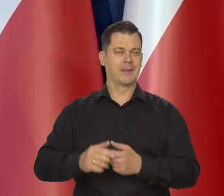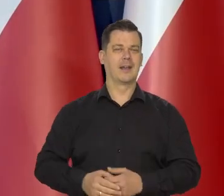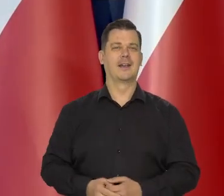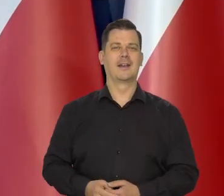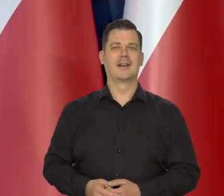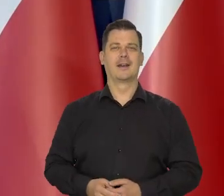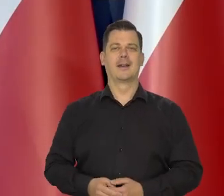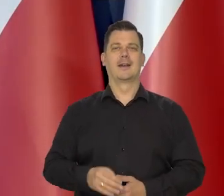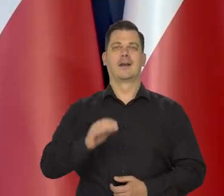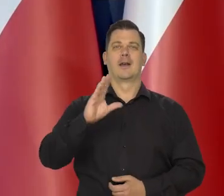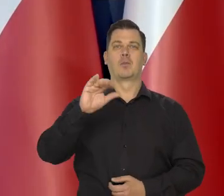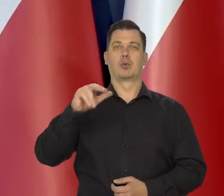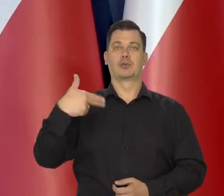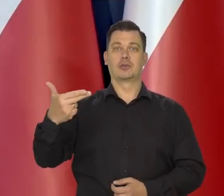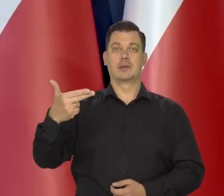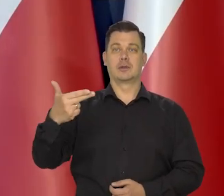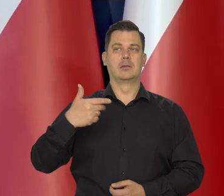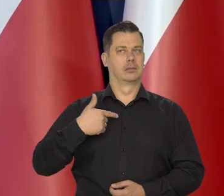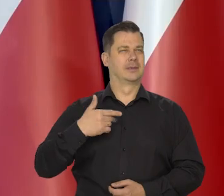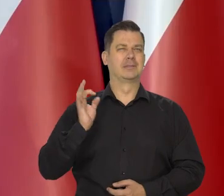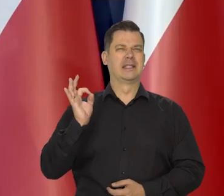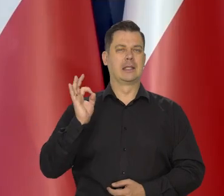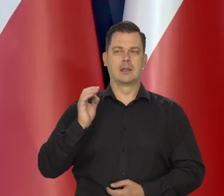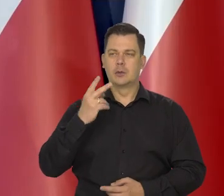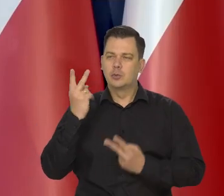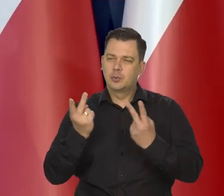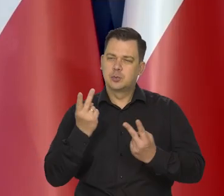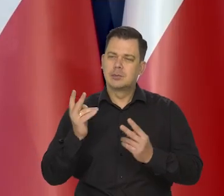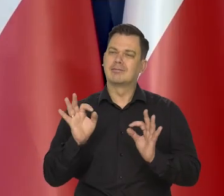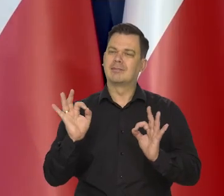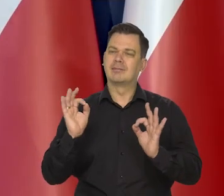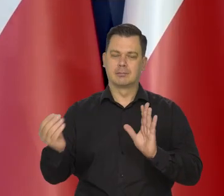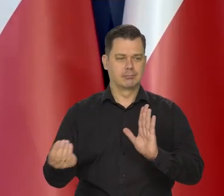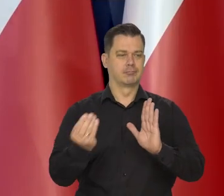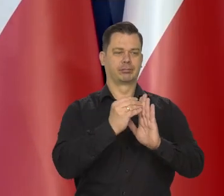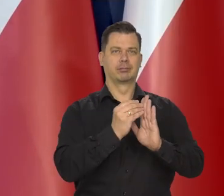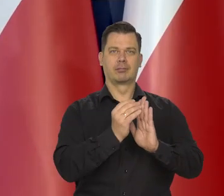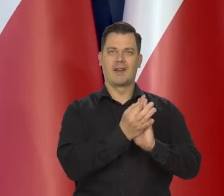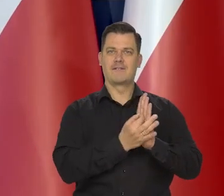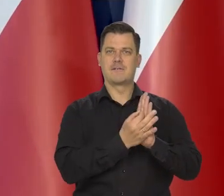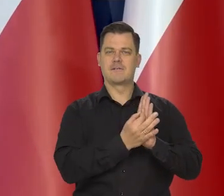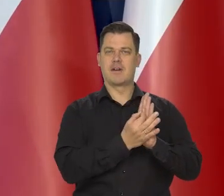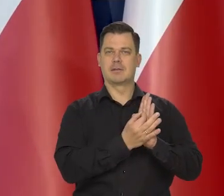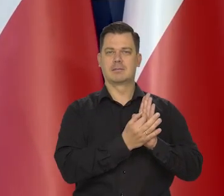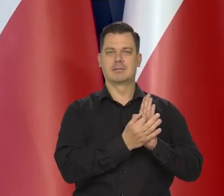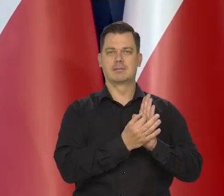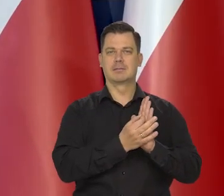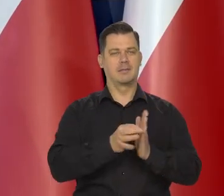Bursztyny specjalnie selekcjonowane, wybrane. Jestem pewien, że też moneta,